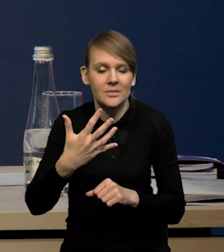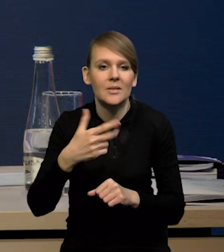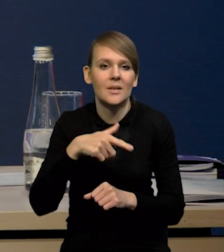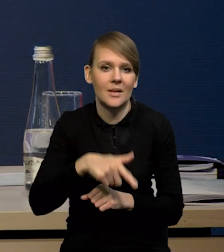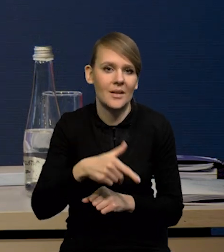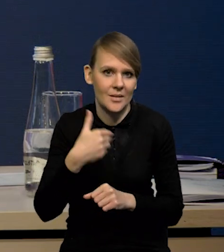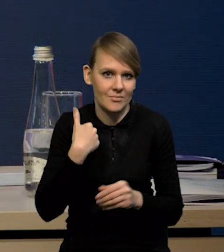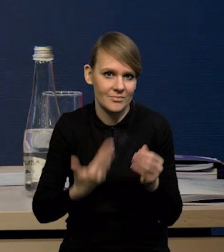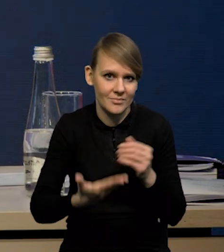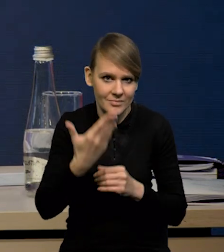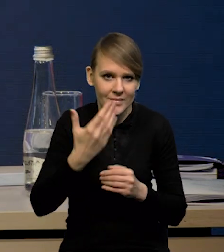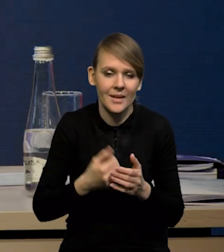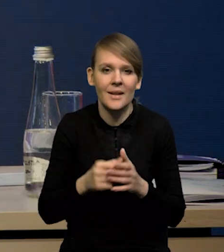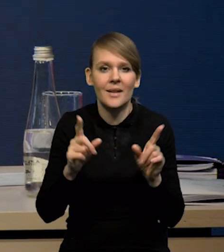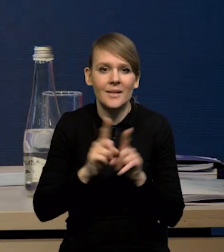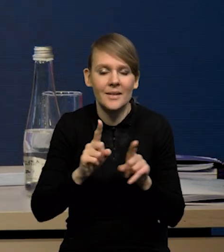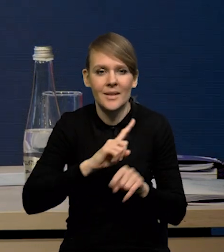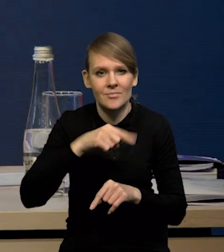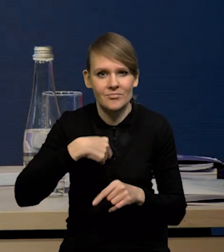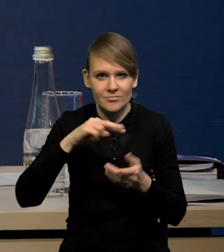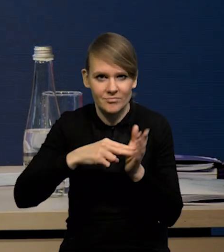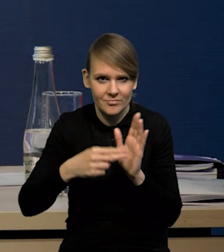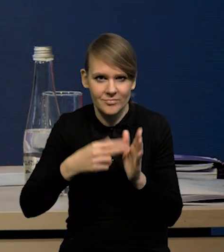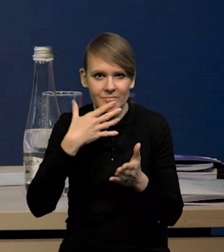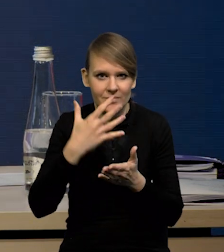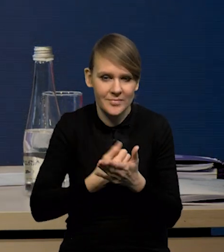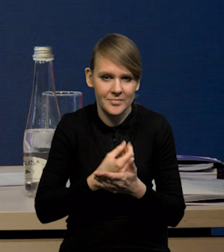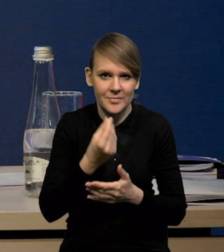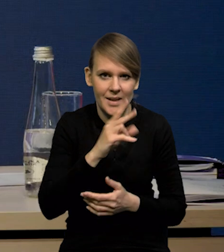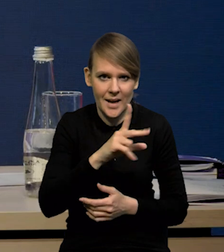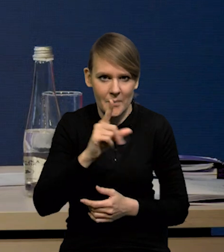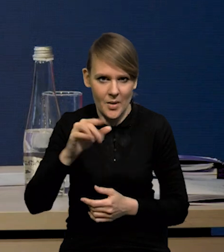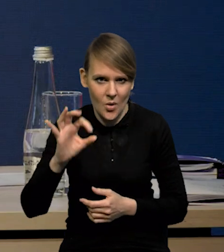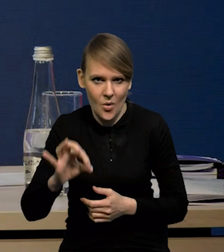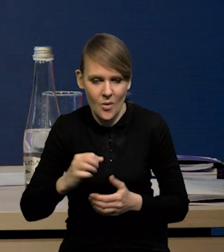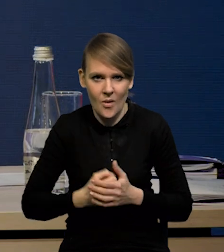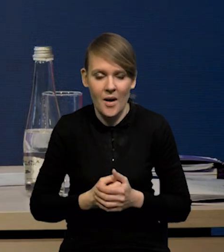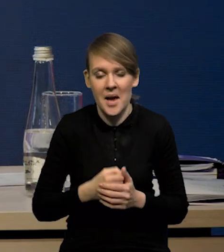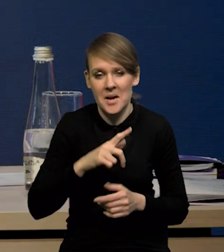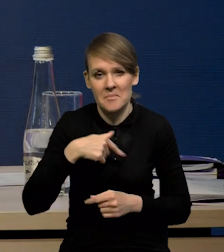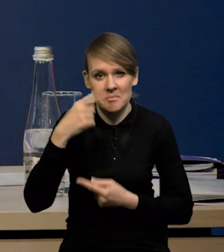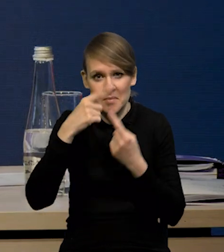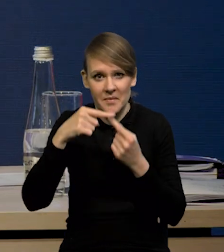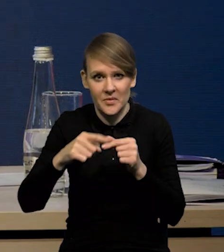No i zakładamy również wykorzystanie środków z KPO, przy czym zakładamy, że w tym roku